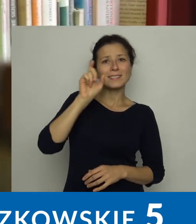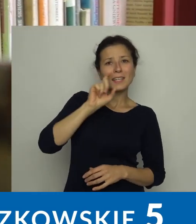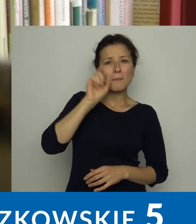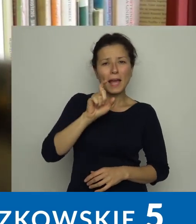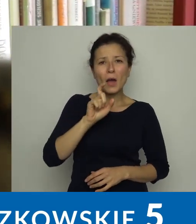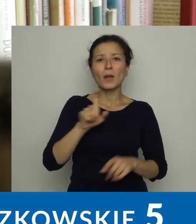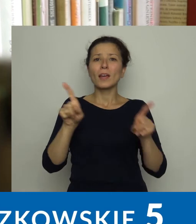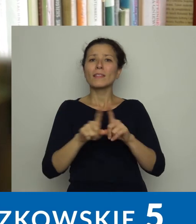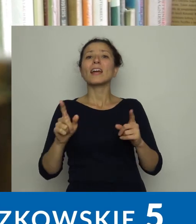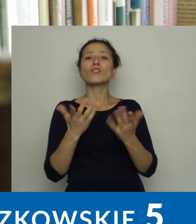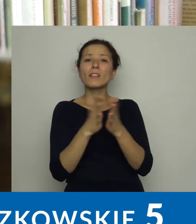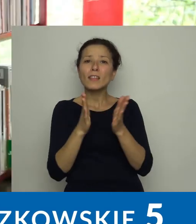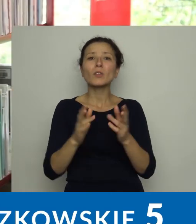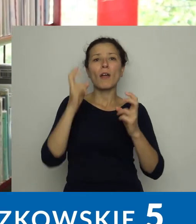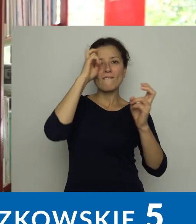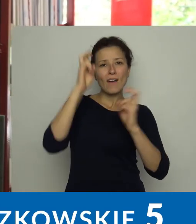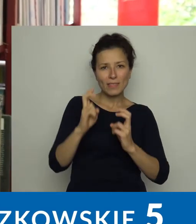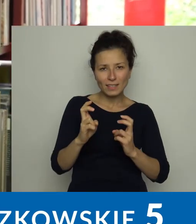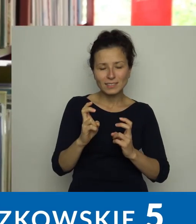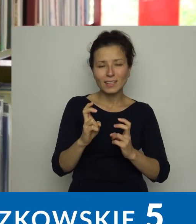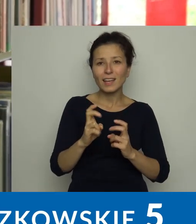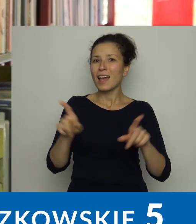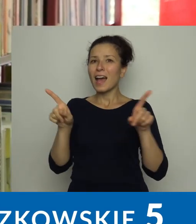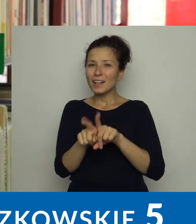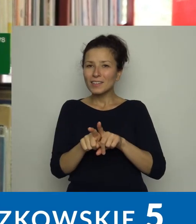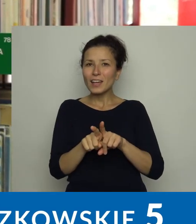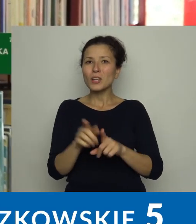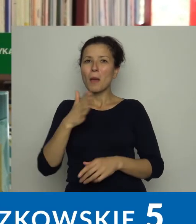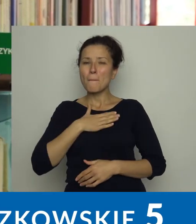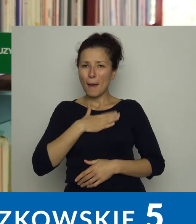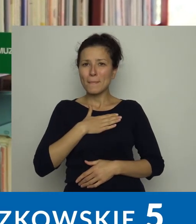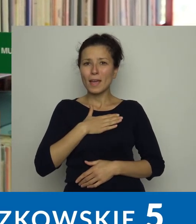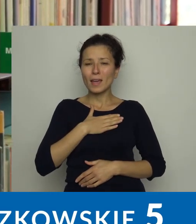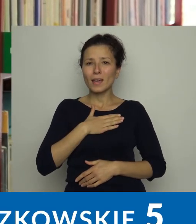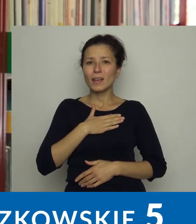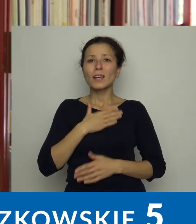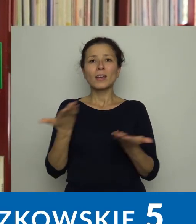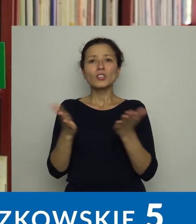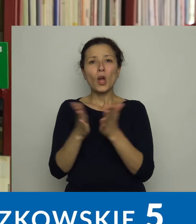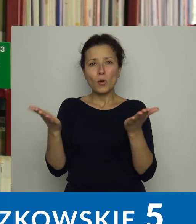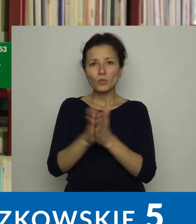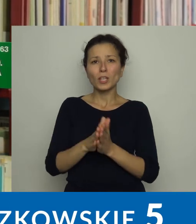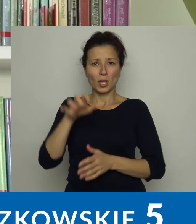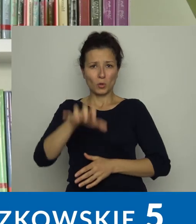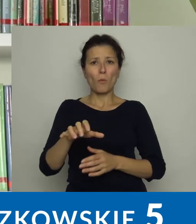mamy dobrze zaopatrzony księgozbiór literatury popularnonaukowej.